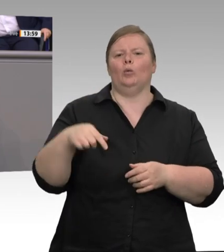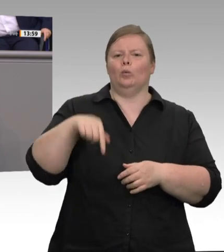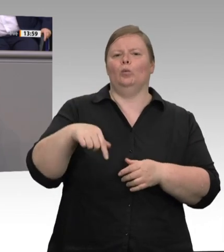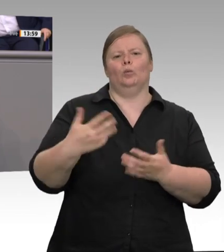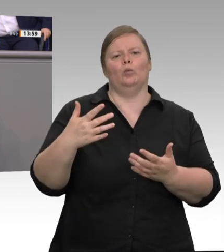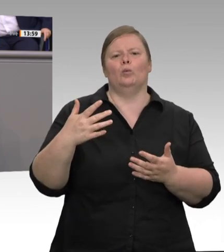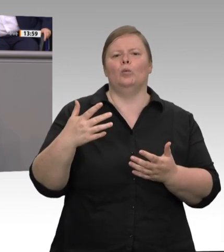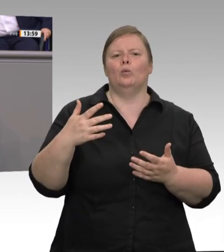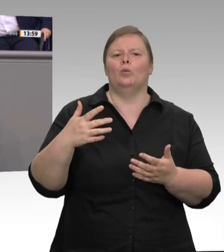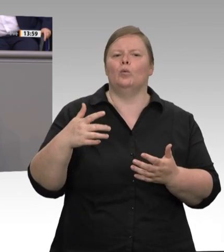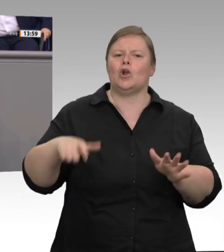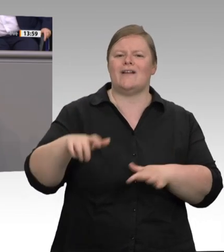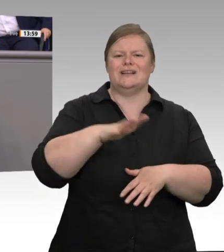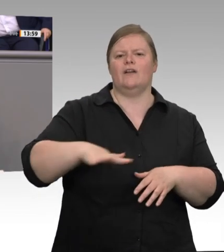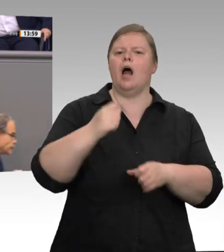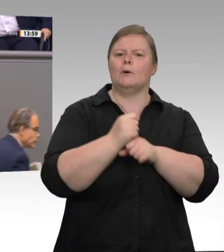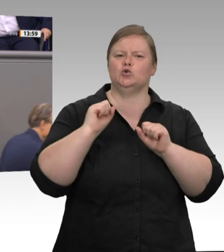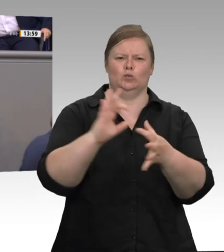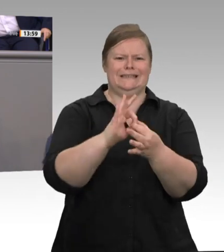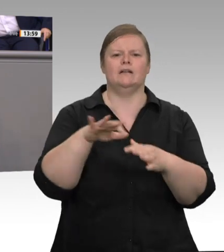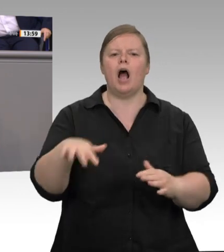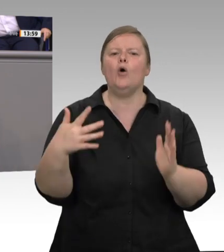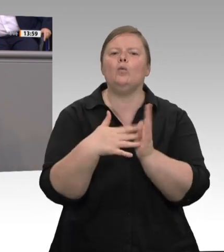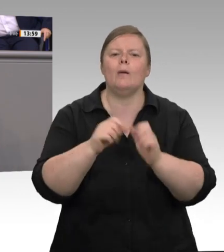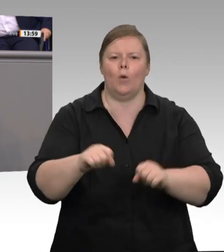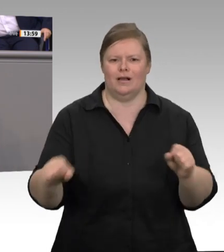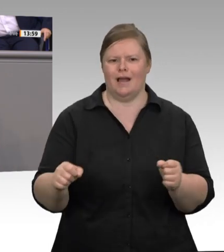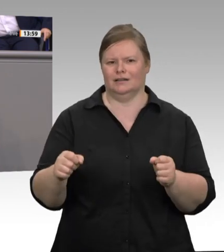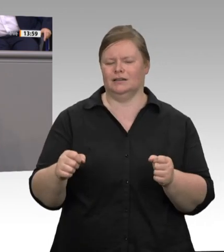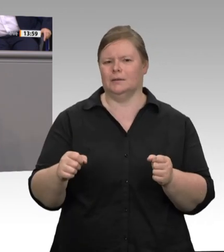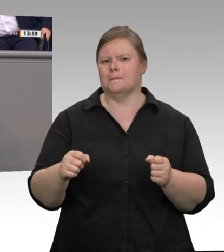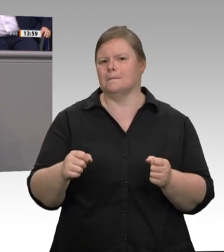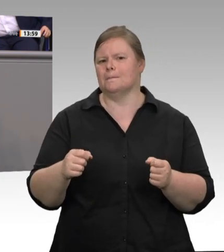wie sie sind. Das, was für Betriebsunterkünfte gilt, muss auch für von Arbeitgebern